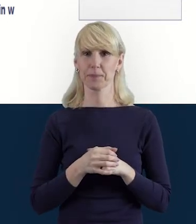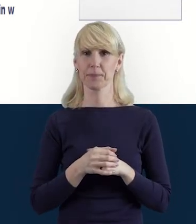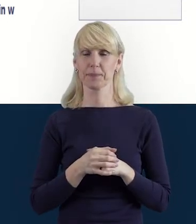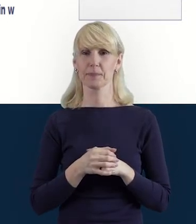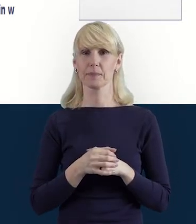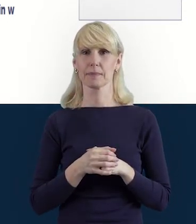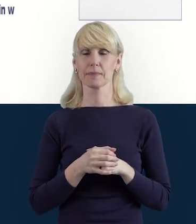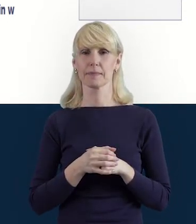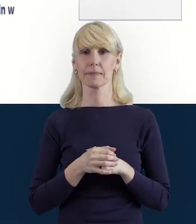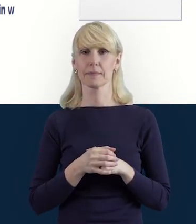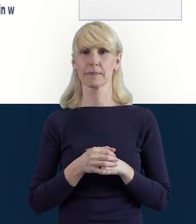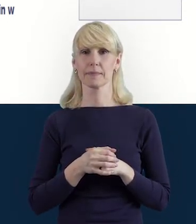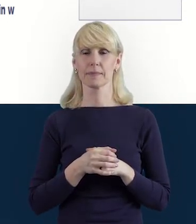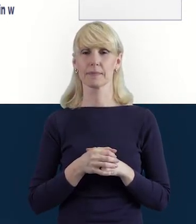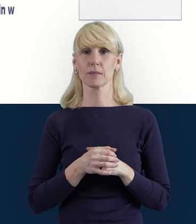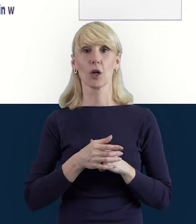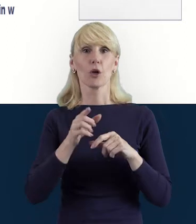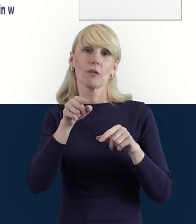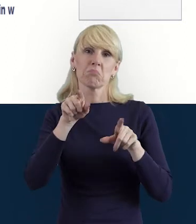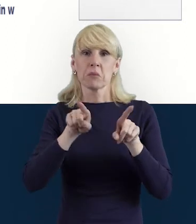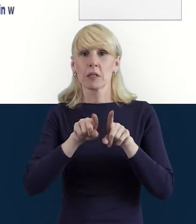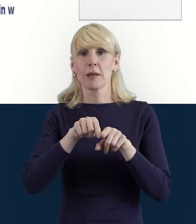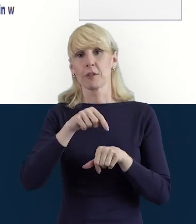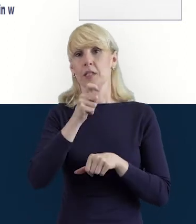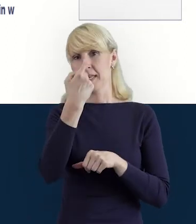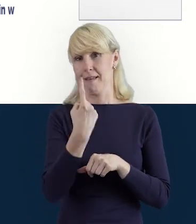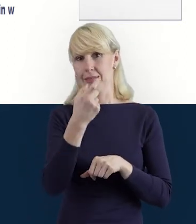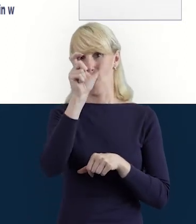może być zaangażowany w różnych właśnie wymiarach.